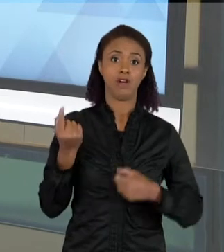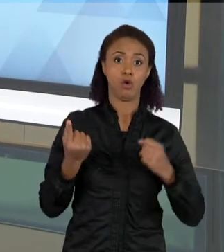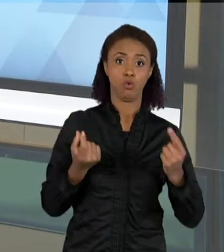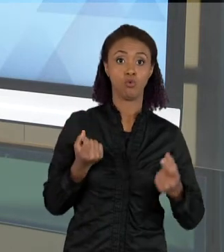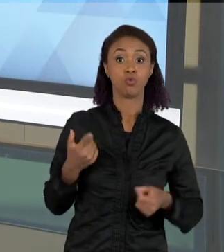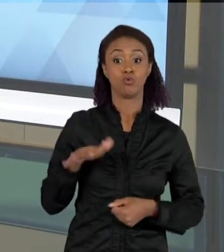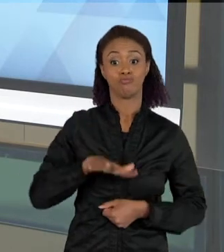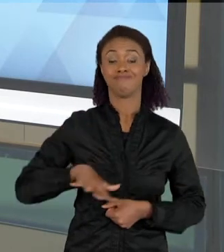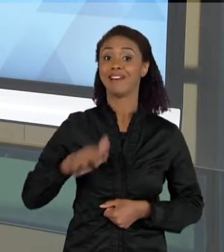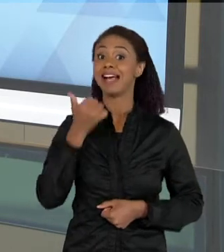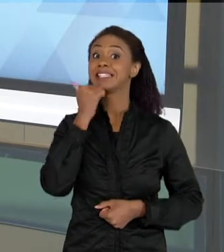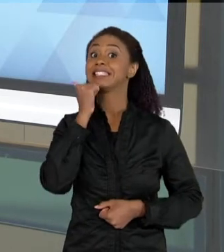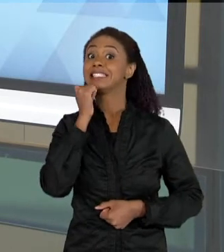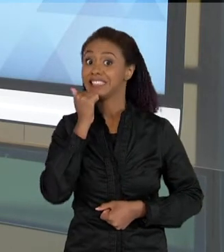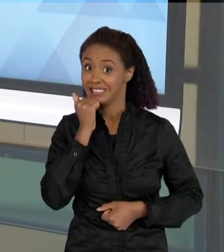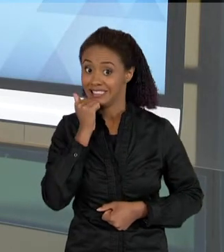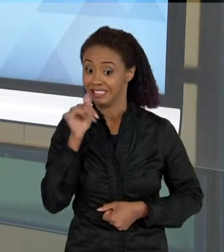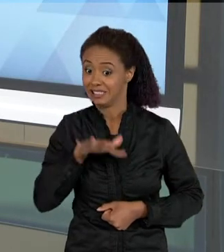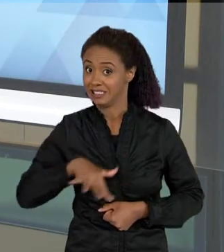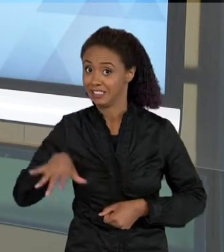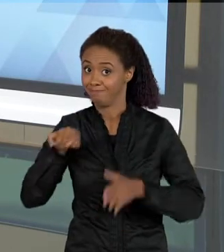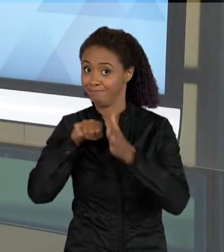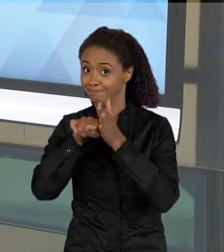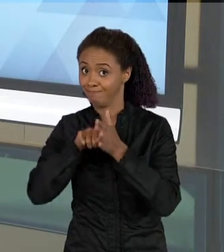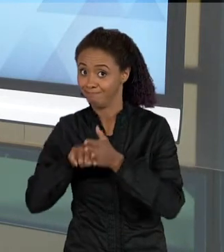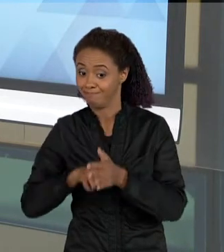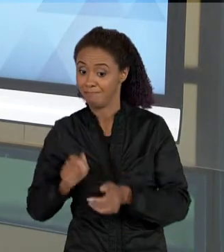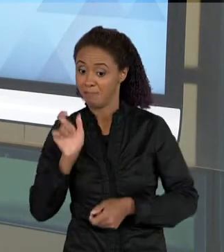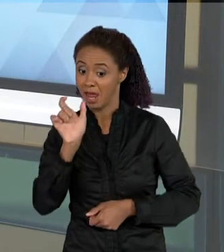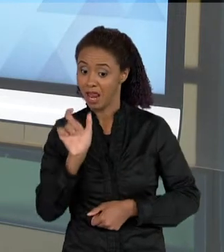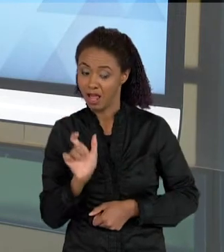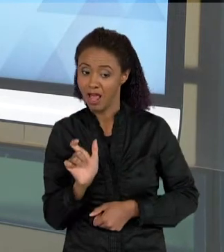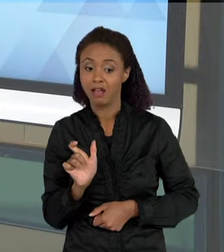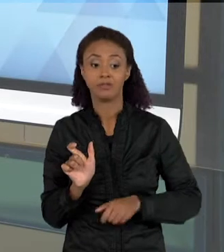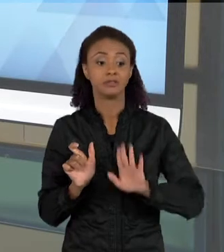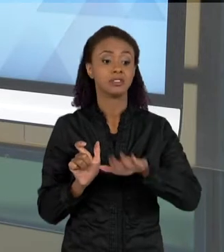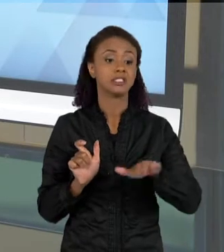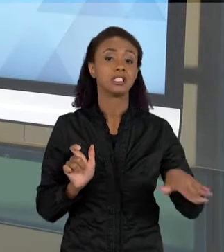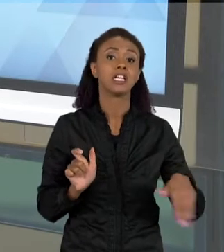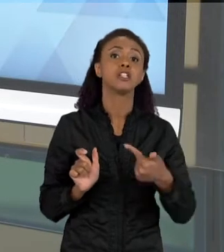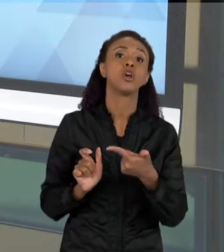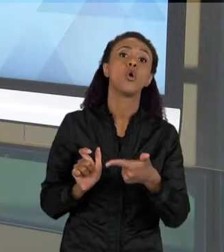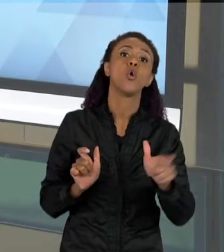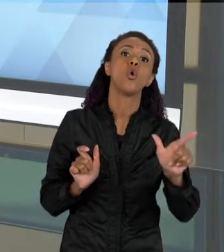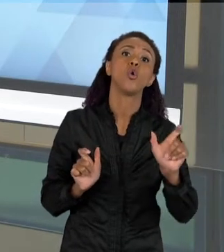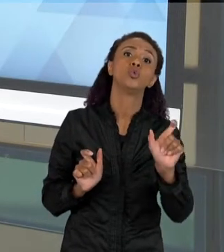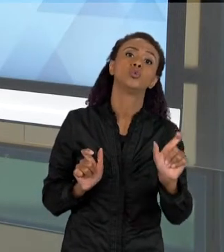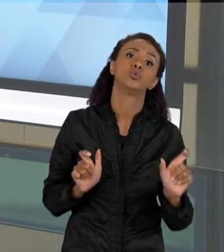CIÊNCIA TEM, ELAS SÃO UTILIZADAS PELAS CRIANÇAS EM OUTROS CONTEXTOS, EM OUTROS SIGNIFICADOS. POR EXEMPLO, A PALAVRA